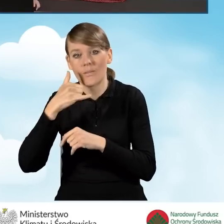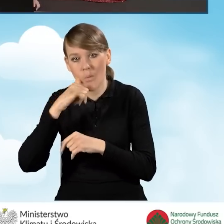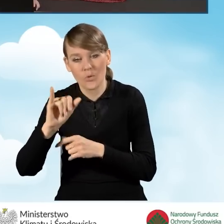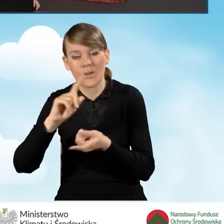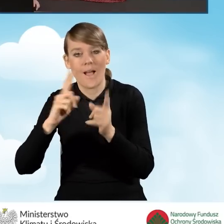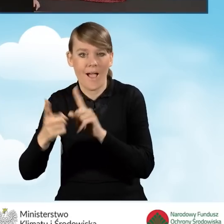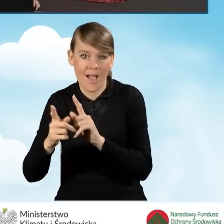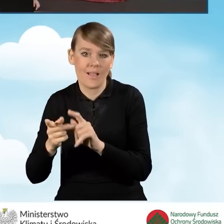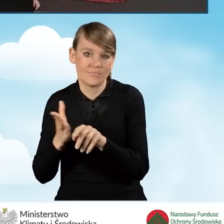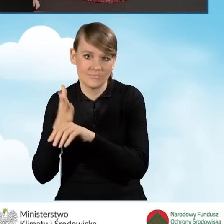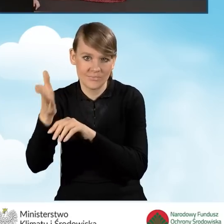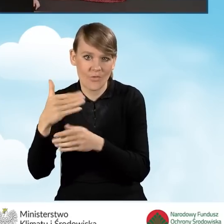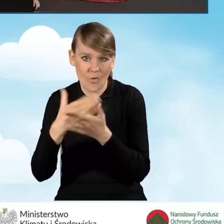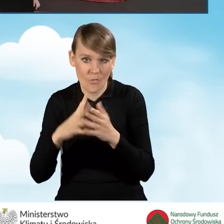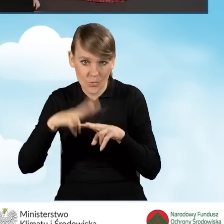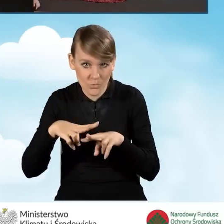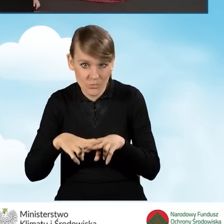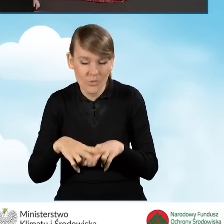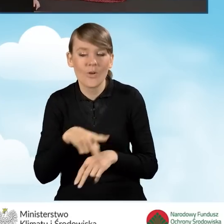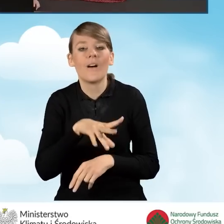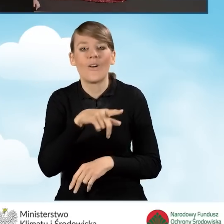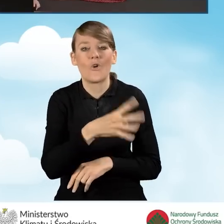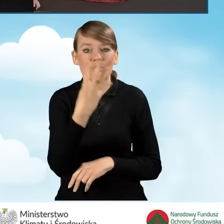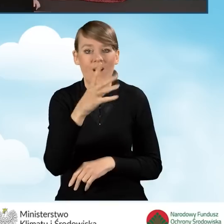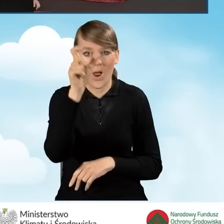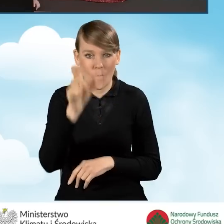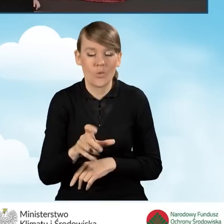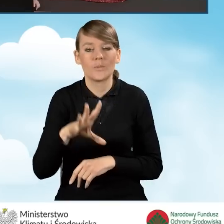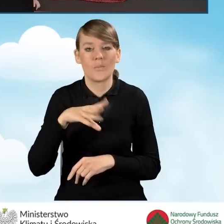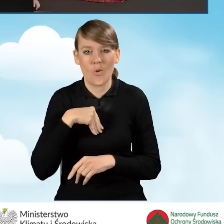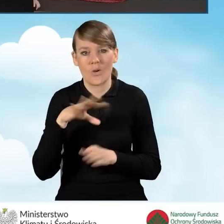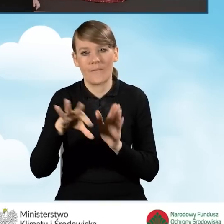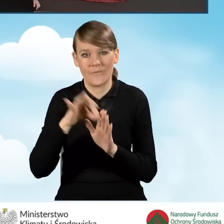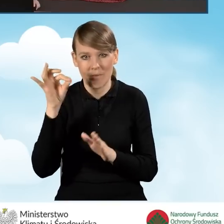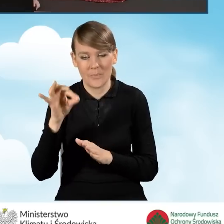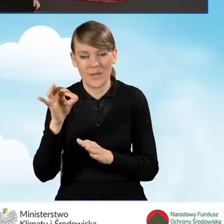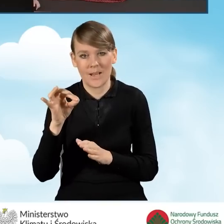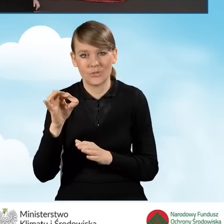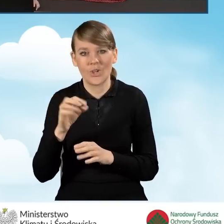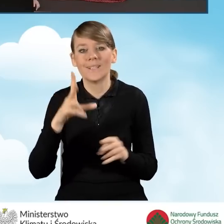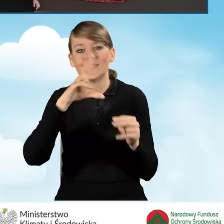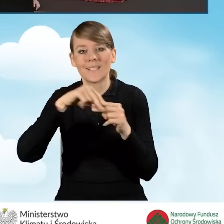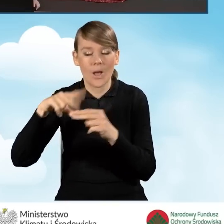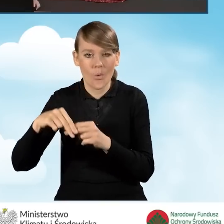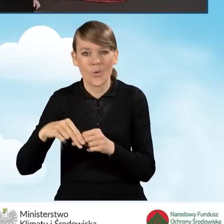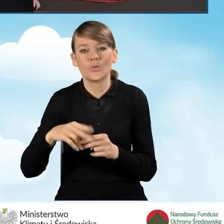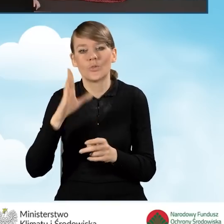możemy tutaj w tej czwartej kolumnie zaznaczyć, że załączniki nasze będziemy